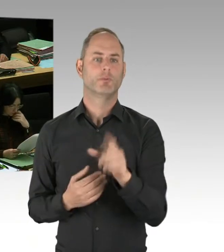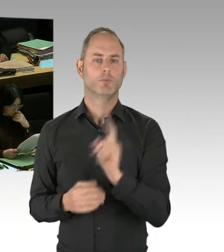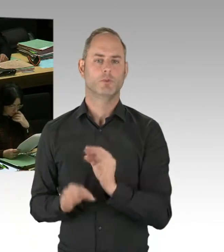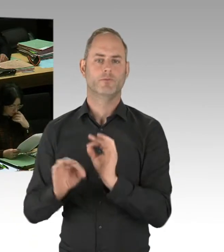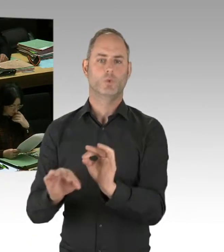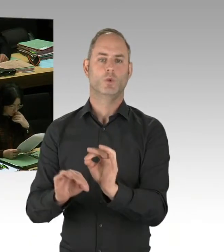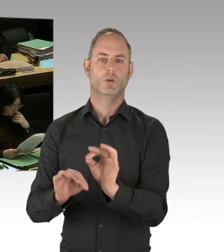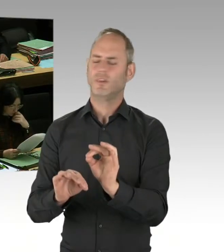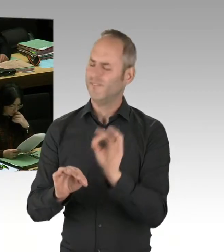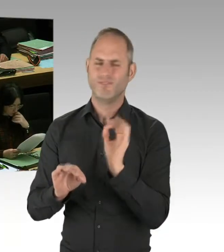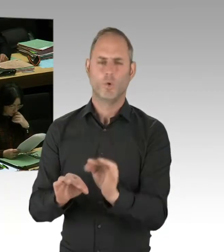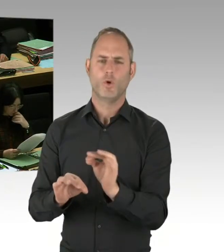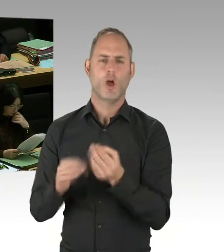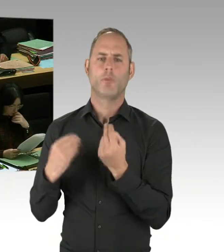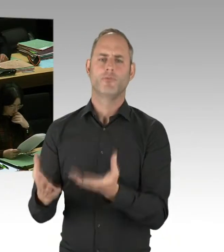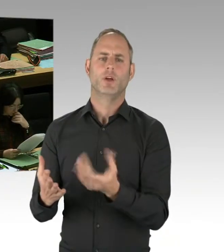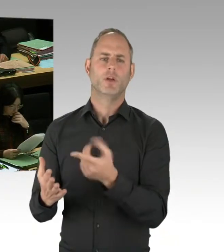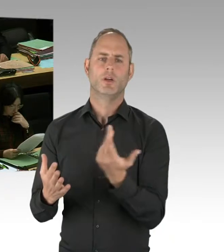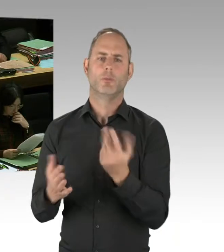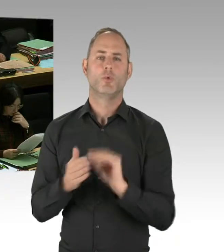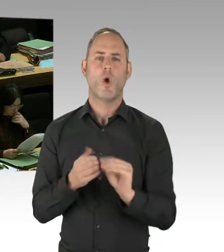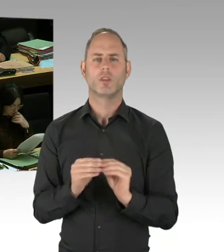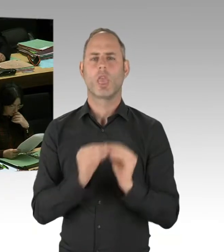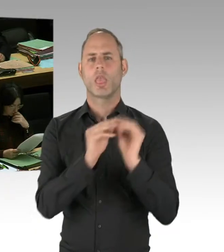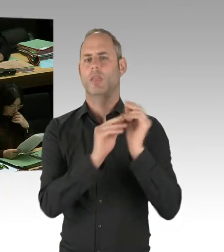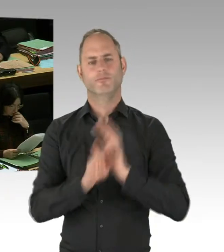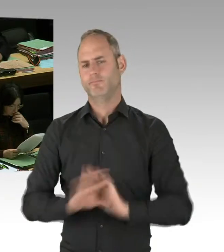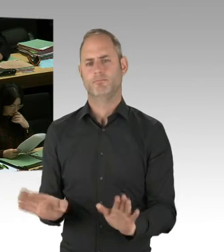mit dem Bundesinnenministerium, mit anderen Bundesländern. Wir sind da wirklich breit aufgestellt und unterwegs.